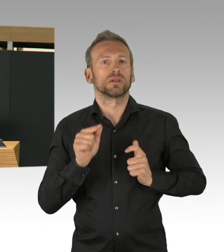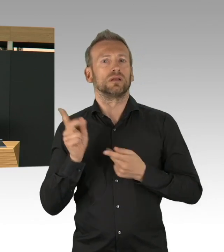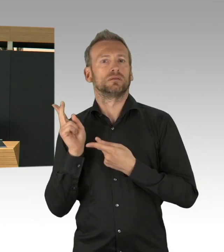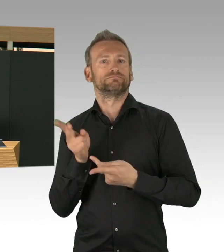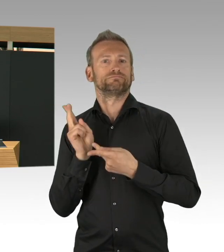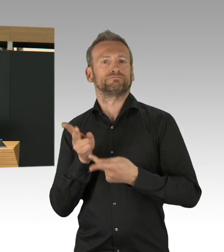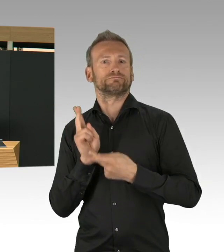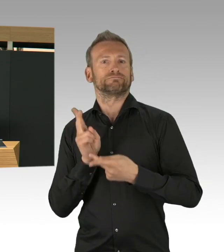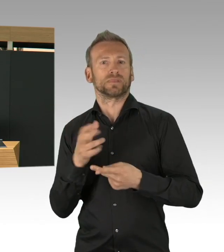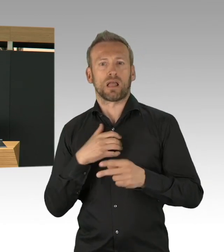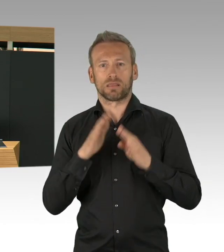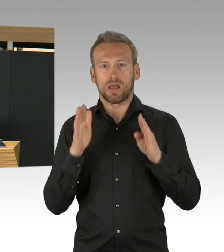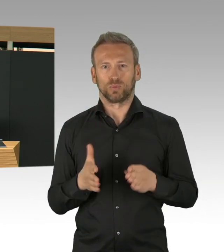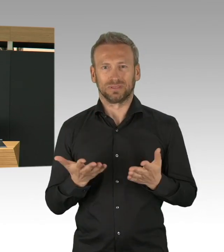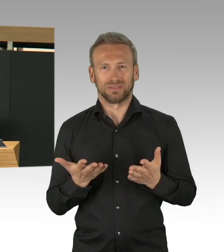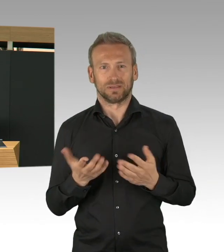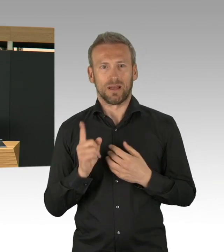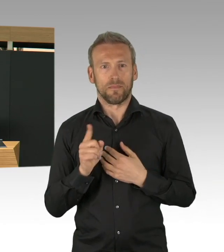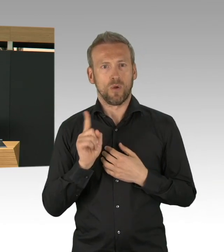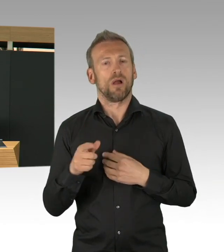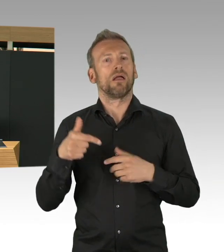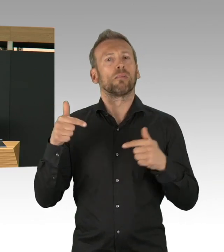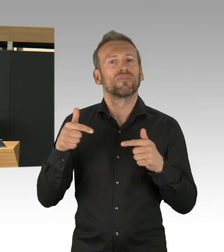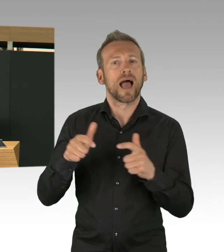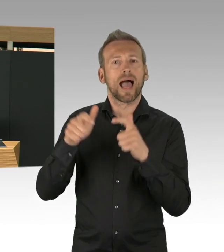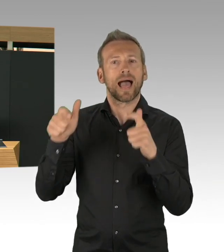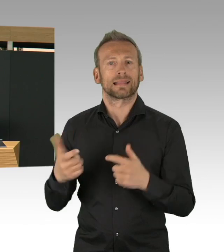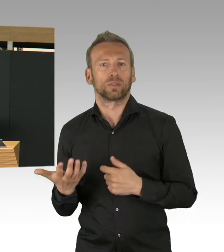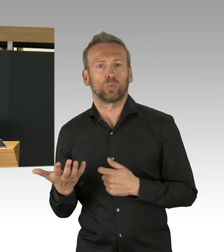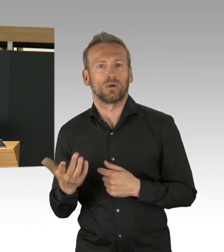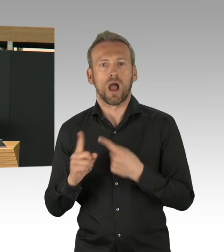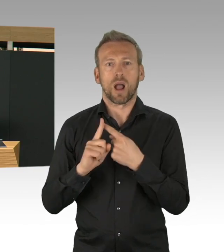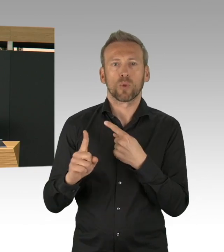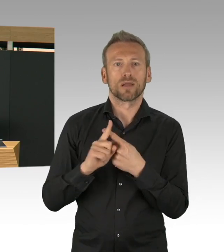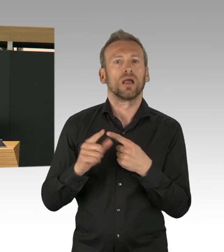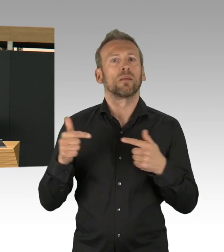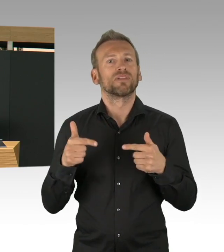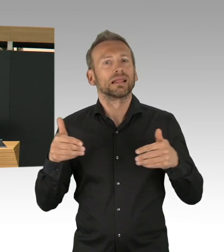das ist gut, ja, das ist wirklich gut, aber will an dieser Stelle sagen,